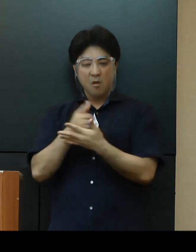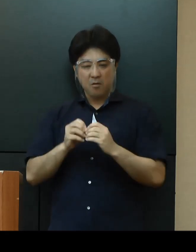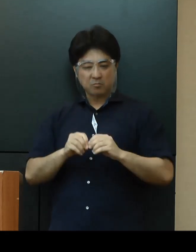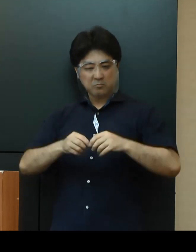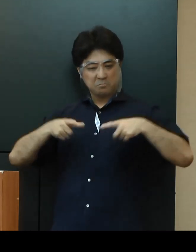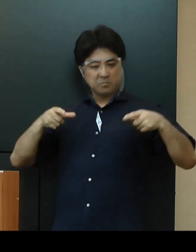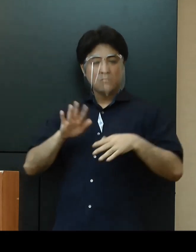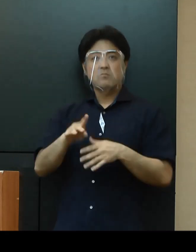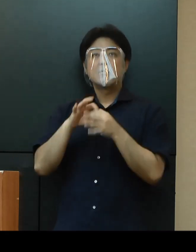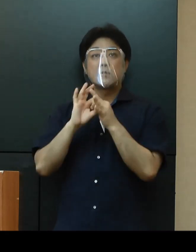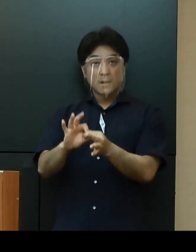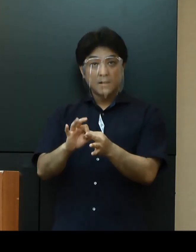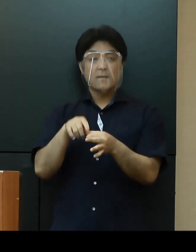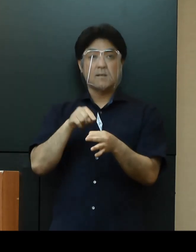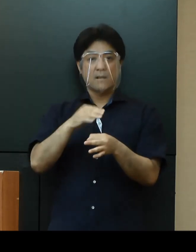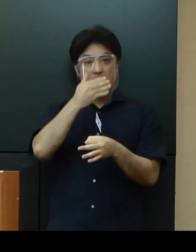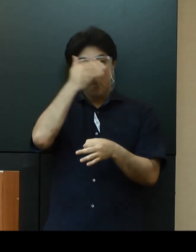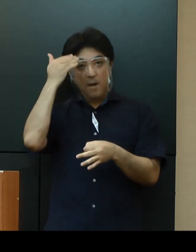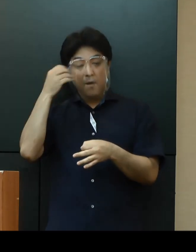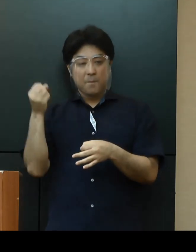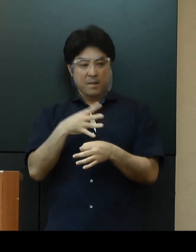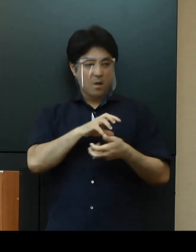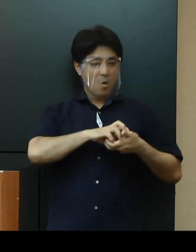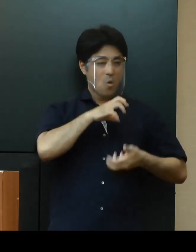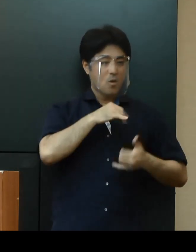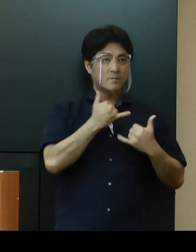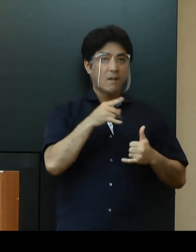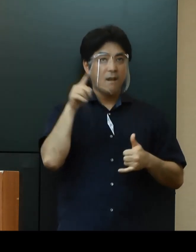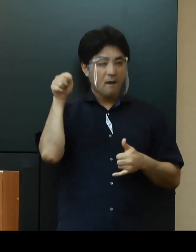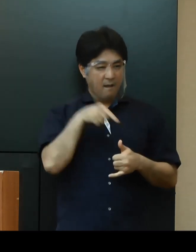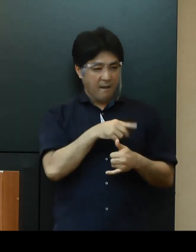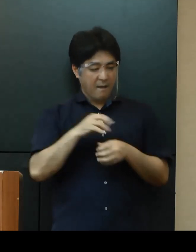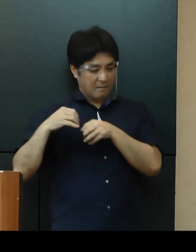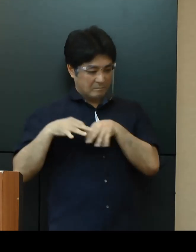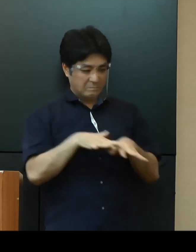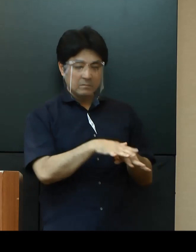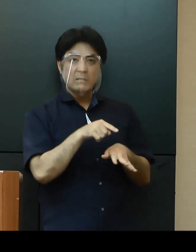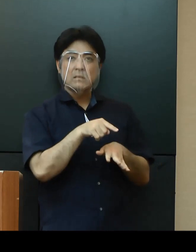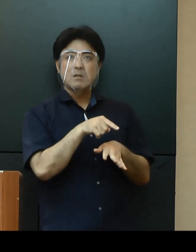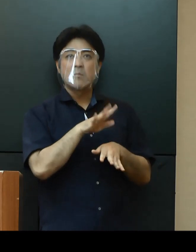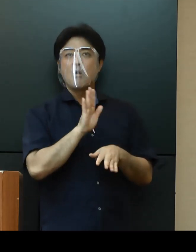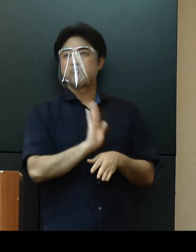若年層から高齢者等への感染する事例も発生していることから